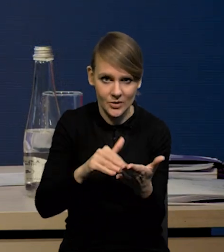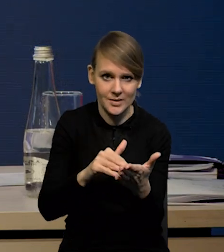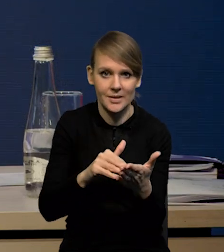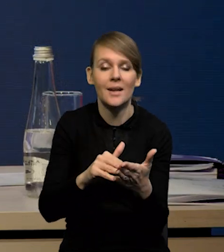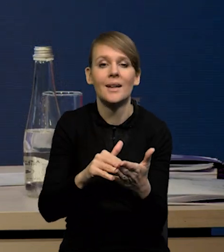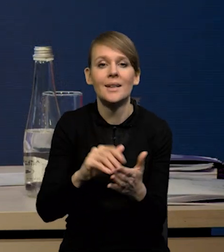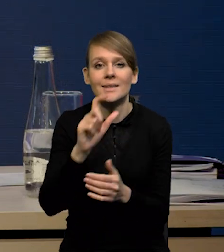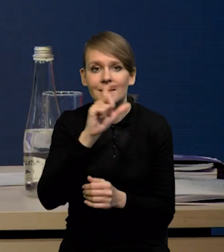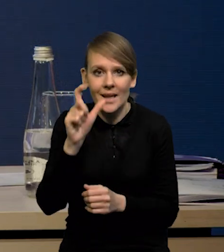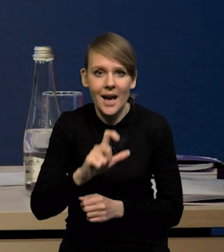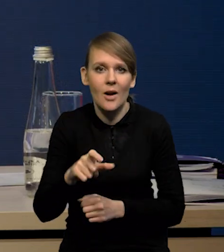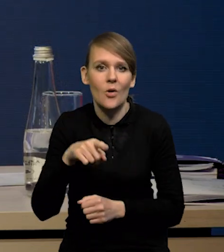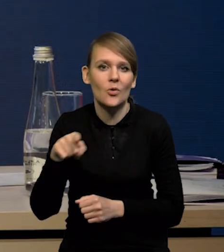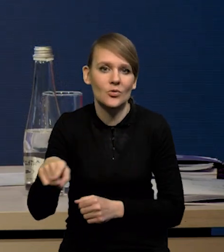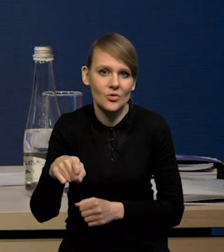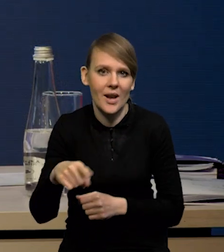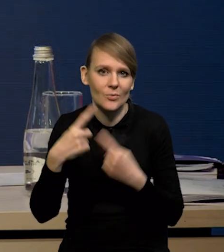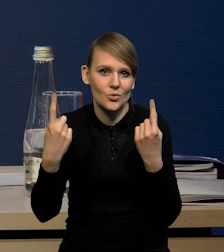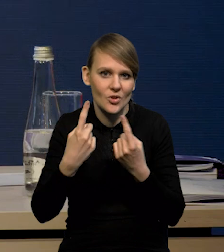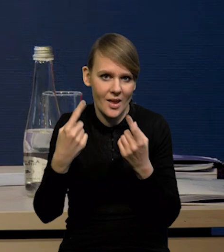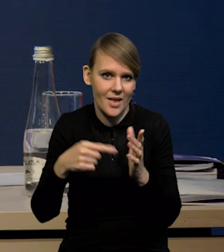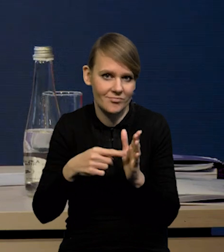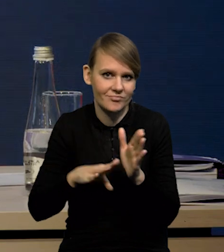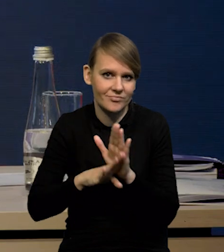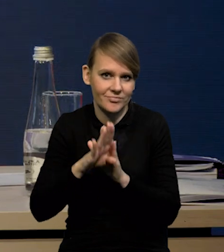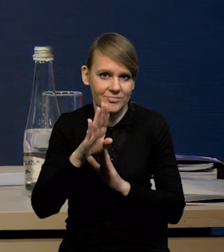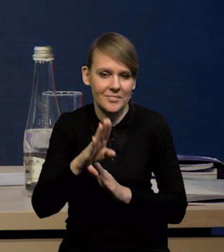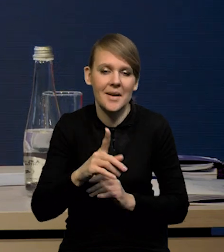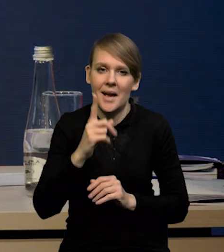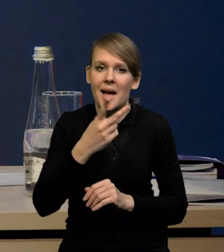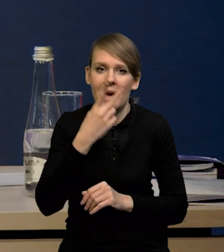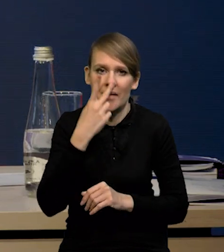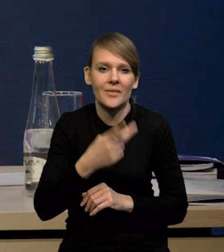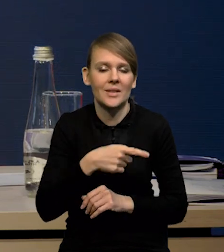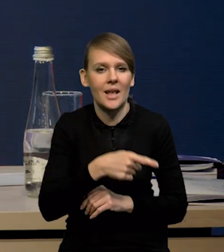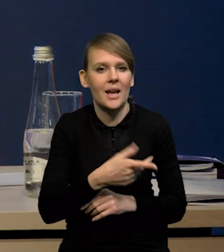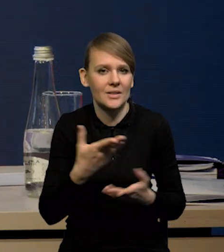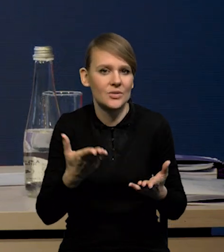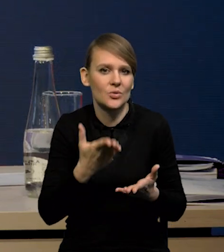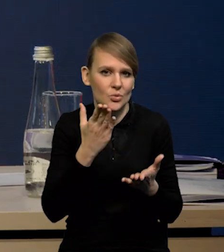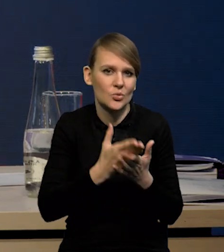Także mamy cały czas wzrosty w sektorze przedsiębiorstw, natomiast obawy już pokazuje, że są spadki w całej gospodarce,